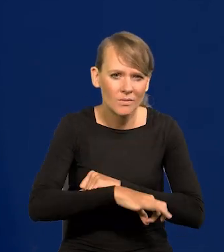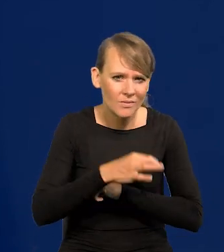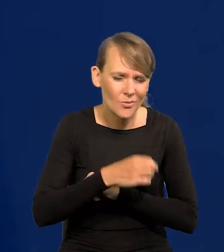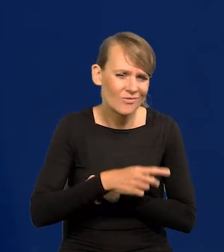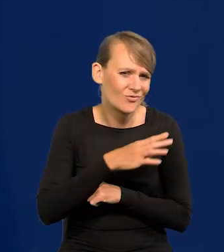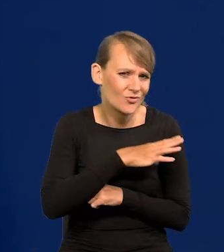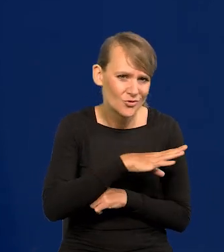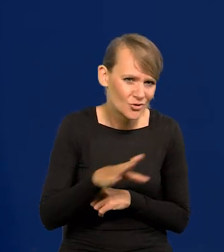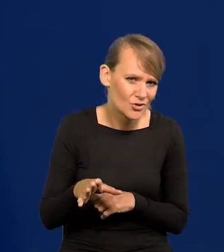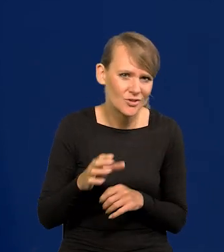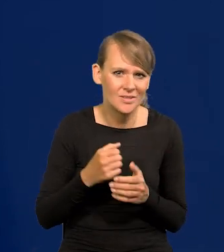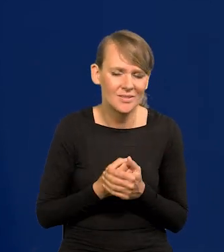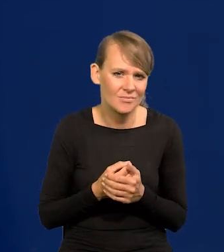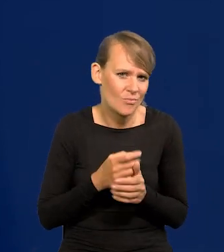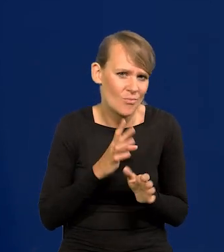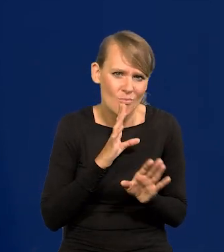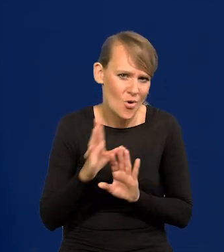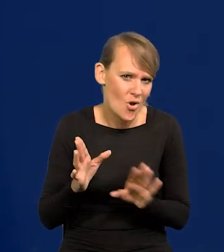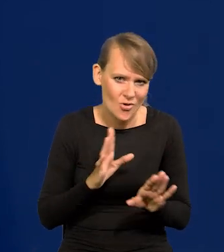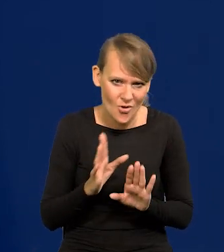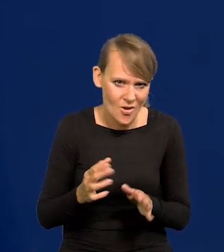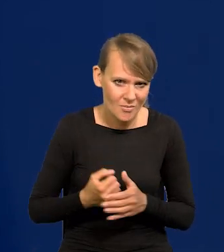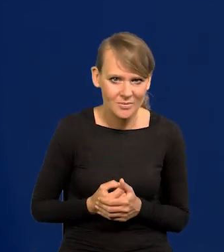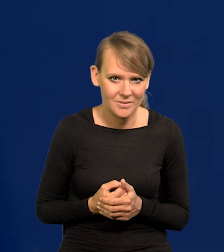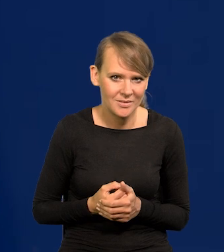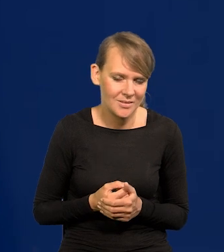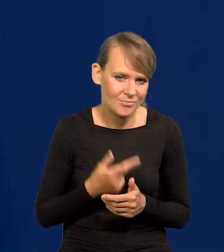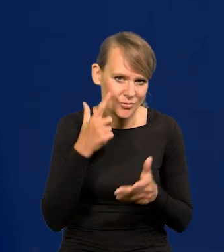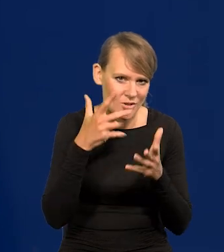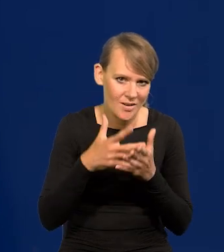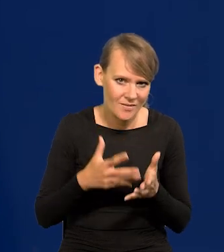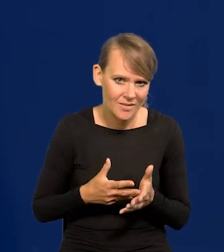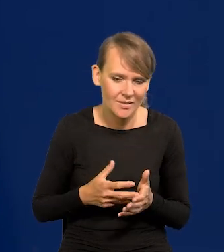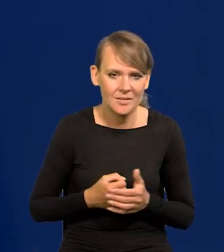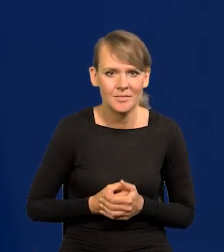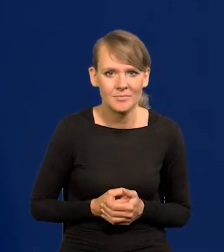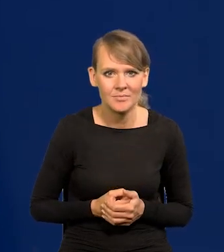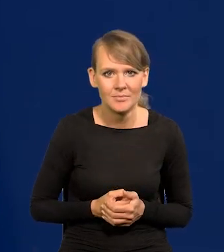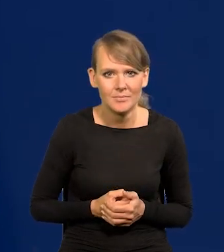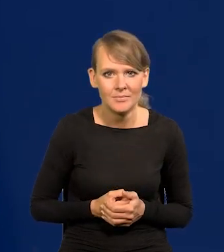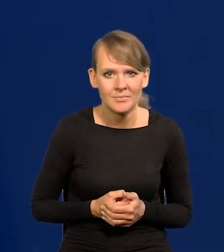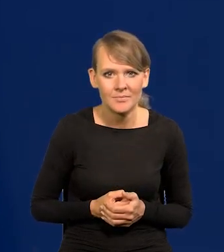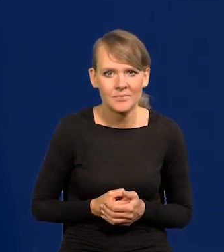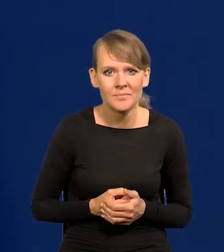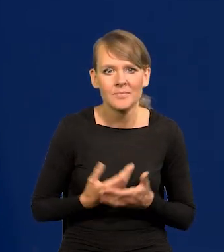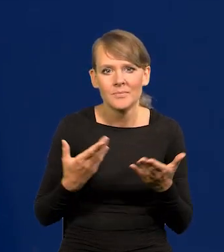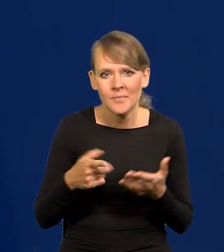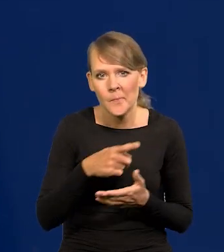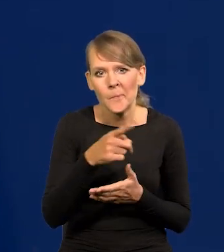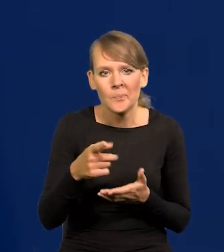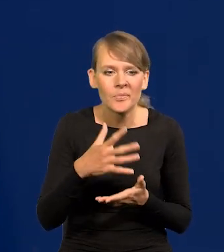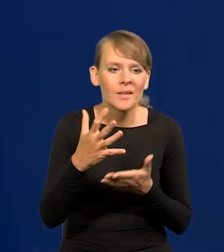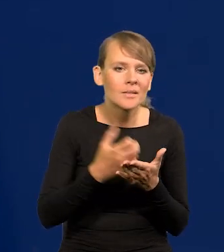no one wszystkie podobnież w gruncie rzeczy przewidują, ale my najtrafniej. No, biorą GUS-owskie dane, biorą nasze